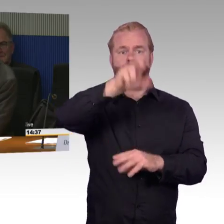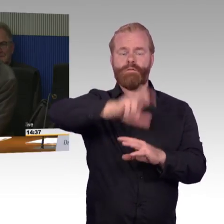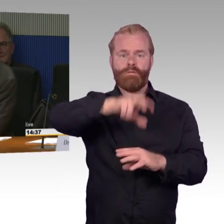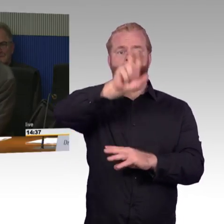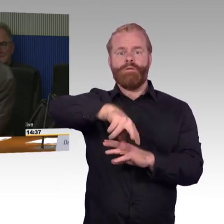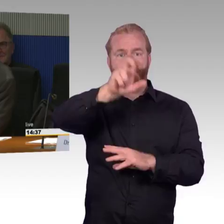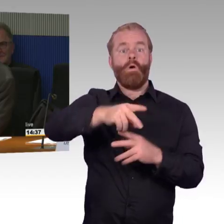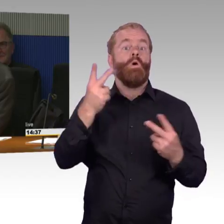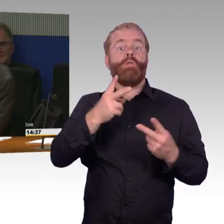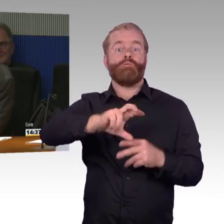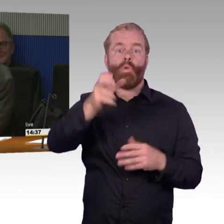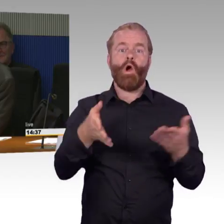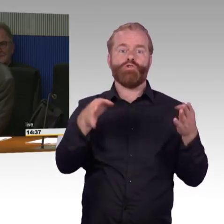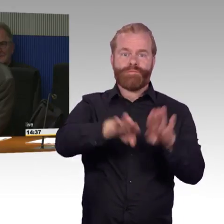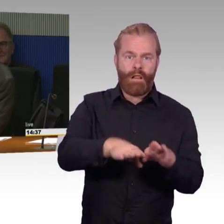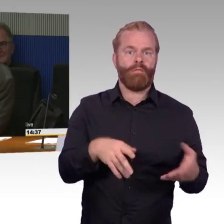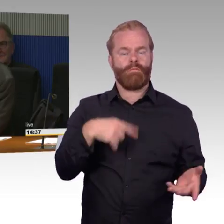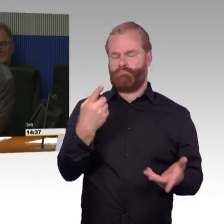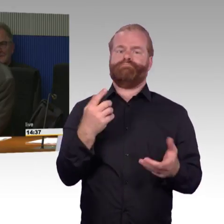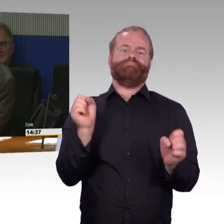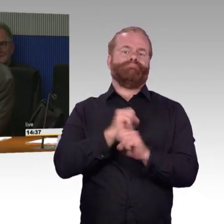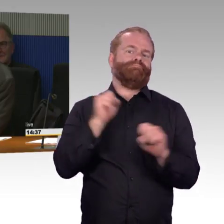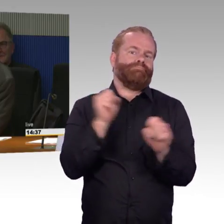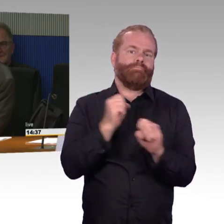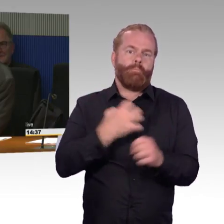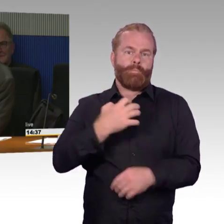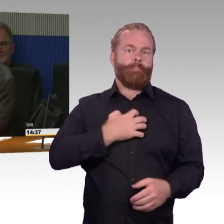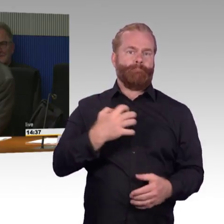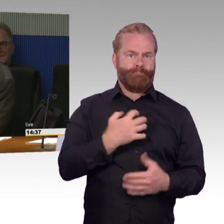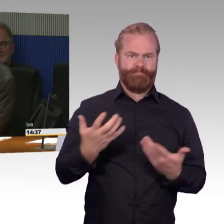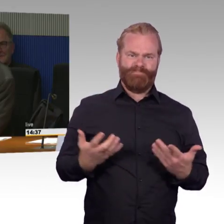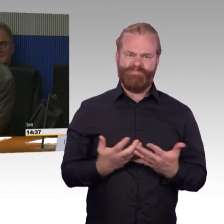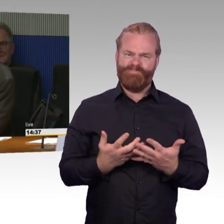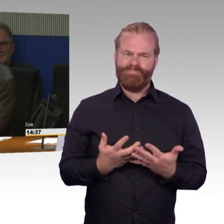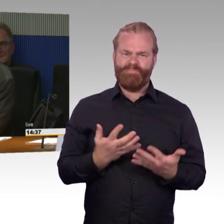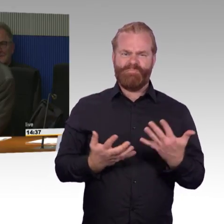Die Zahlen wurden von Ihnen, als Deutsche Bahn, geliefert, wobei bei den, wo es heißt, dass bei den Aufzügen